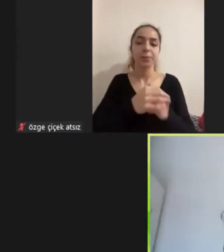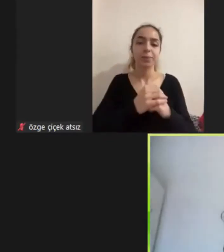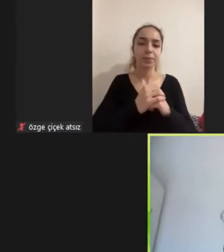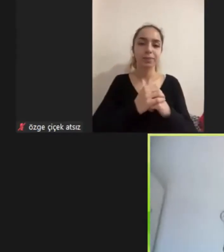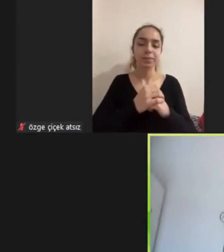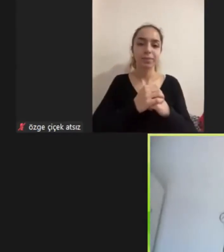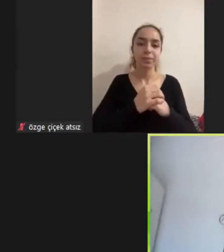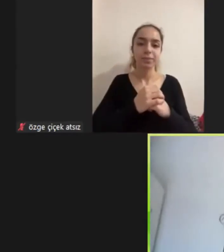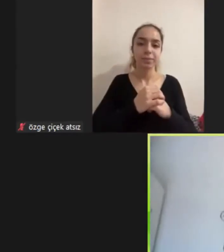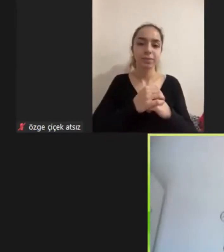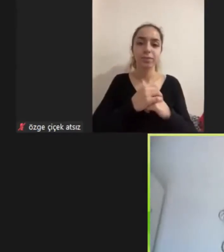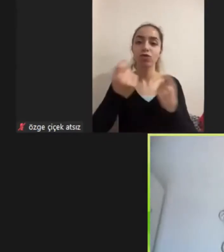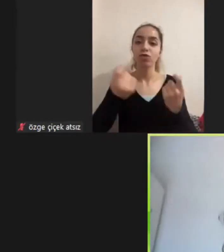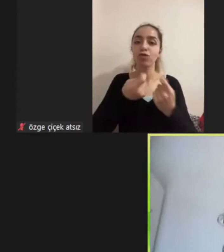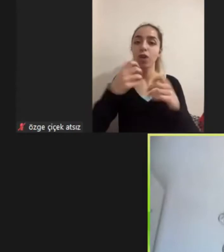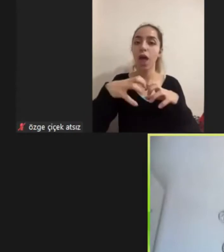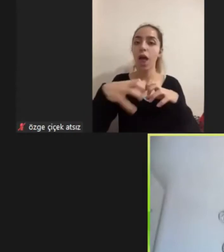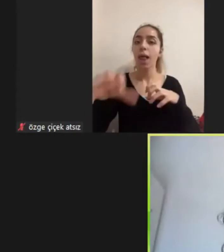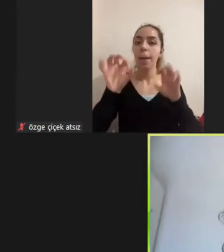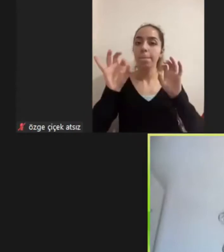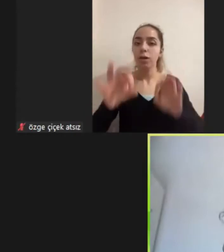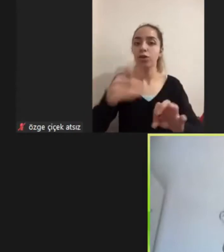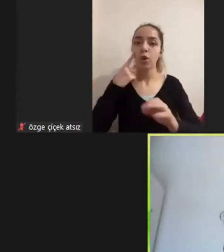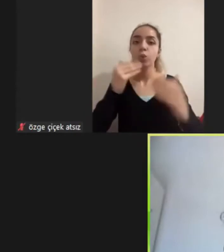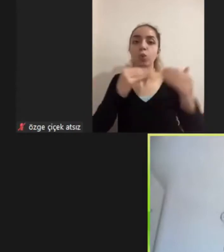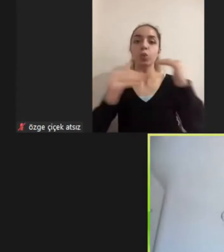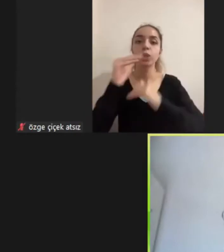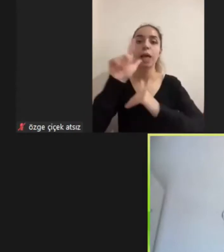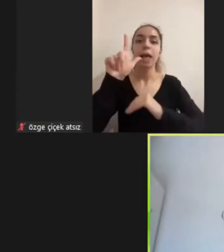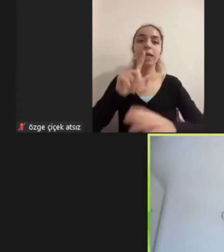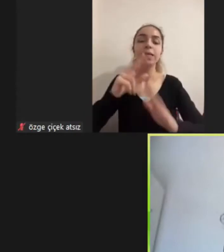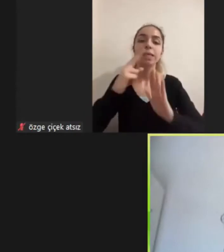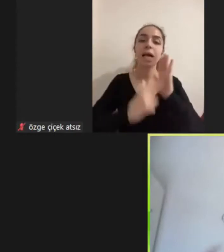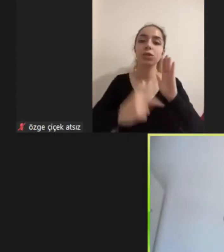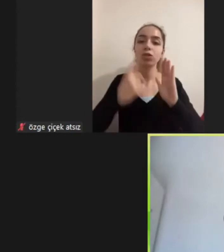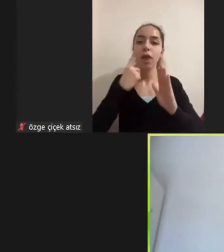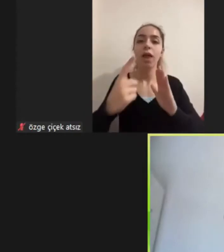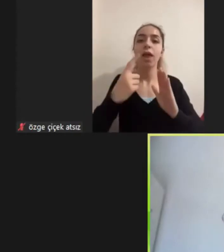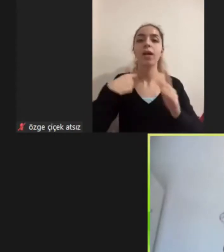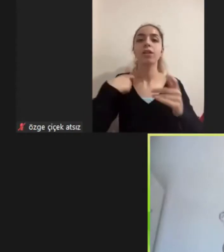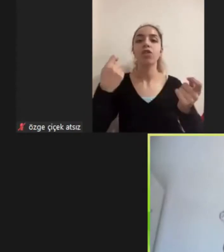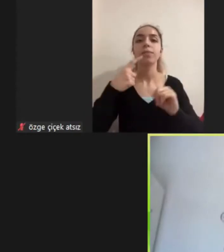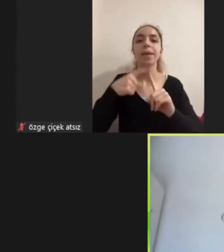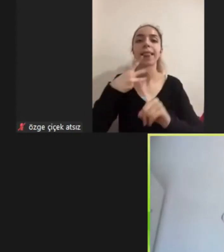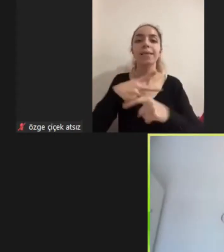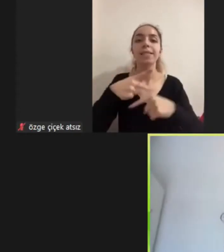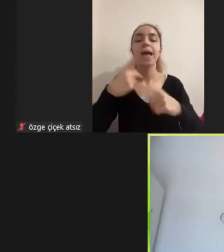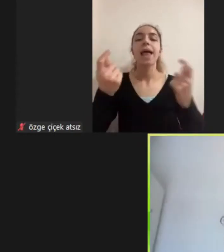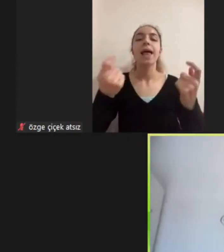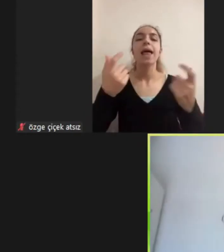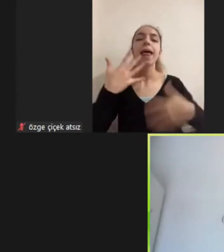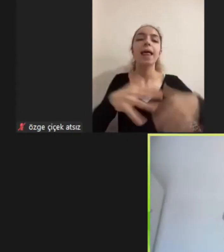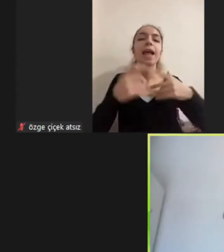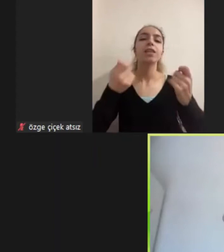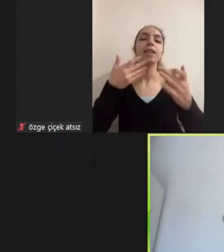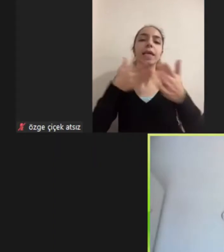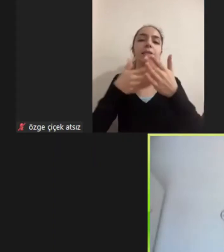Alanı başlarken yüksek lisans tezim engelli istihdamı üzerineydi ve 5 yıldır da engellilik çalışmaları yapıyordum ama aynı zamanda bir sosyal politikacı